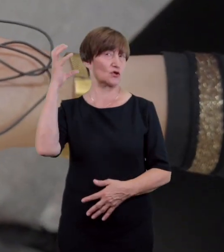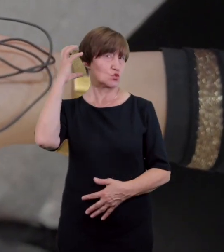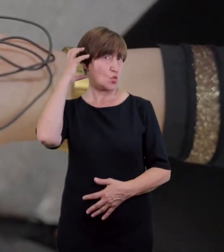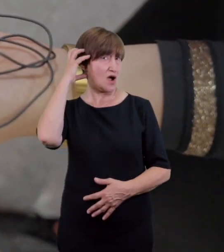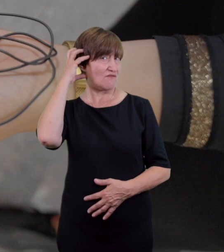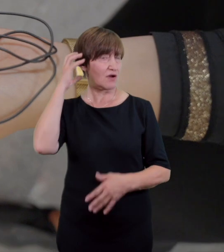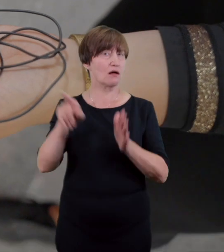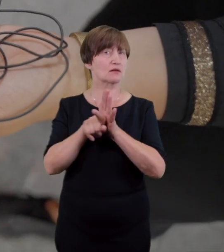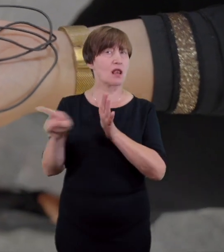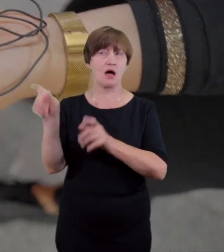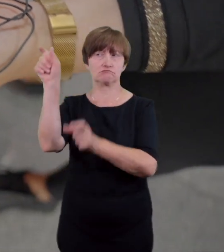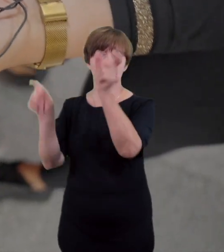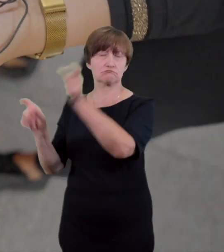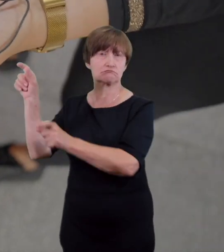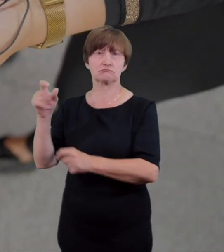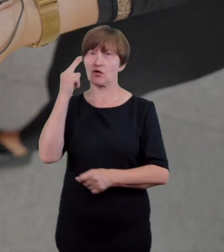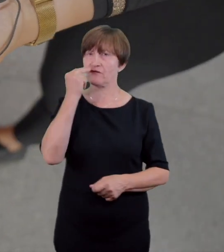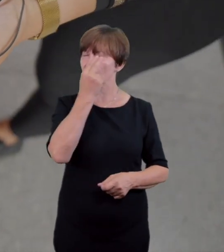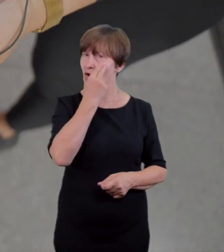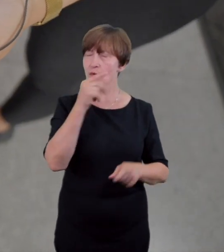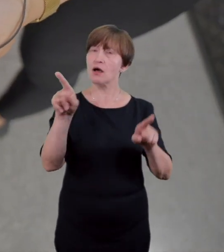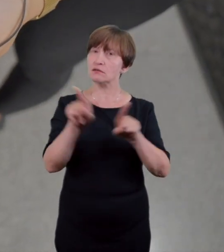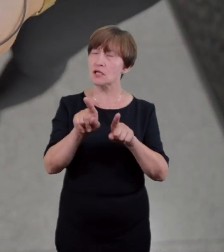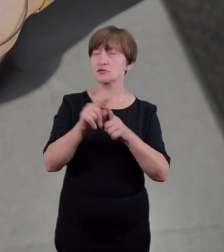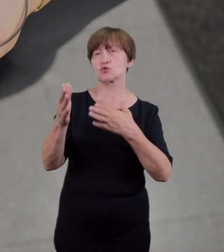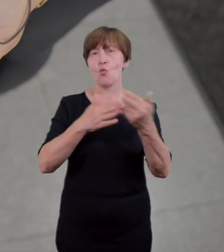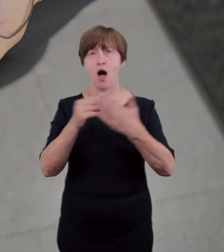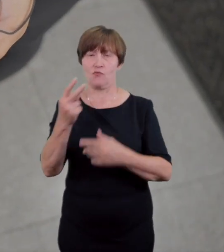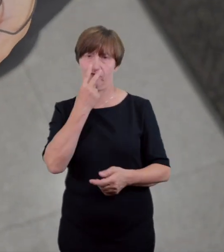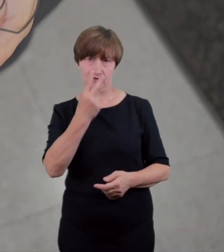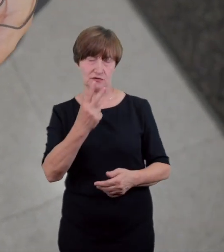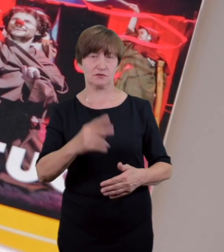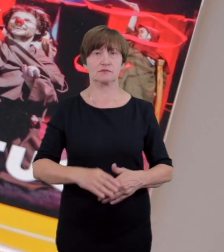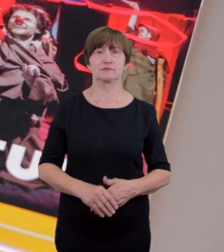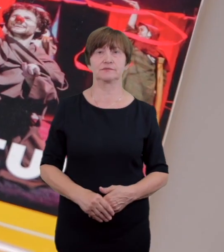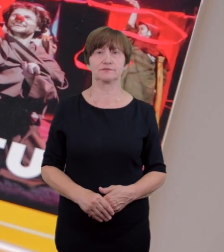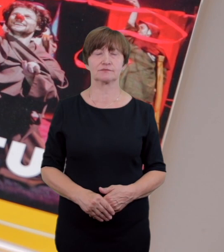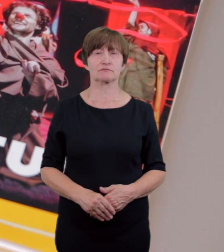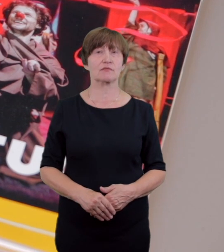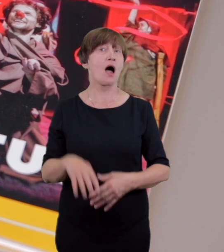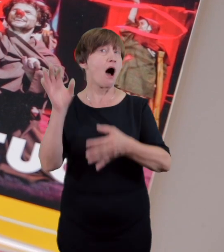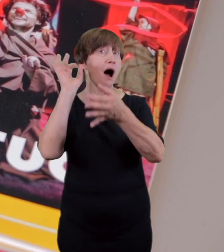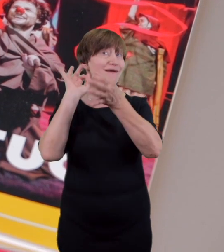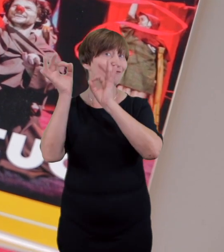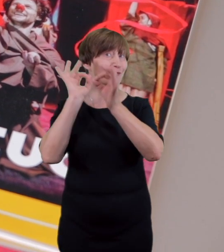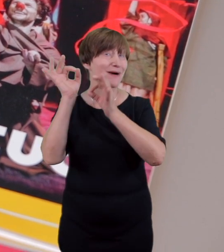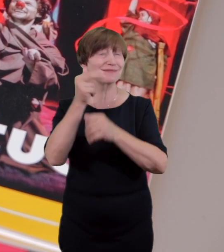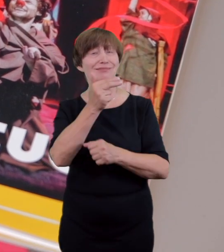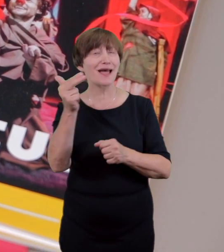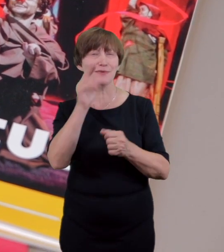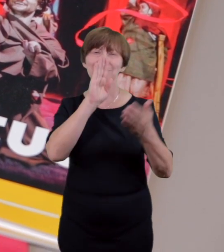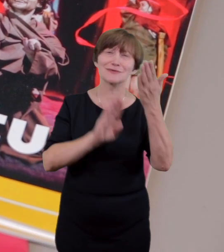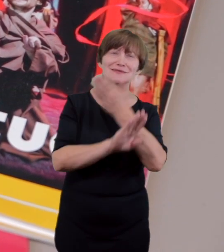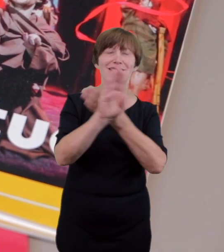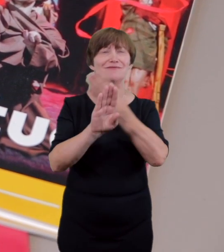i słabowidzących spektakle z audiodeskrypcją znajdą Państwo w książeczce repertuarowej lub